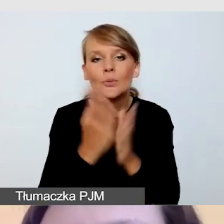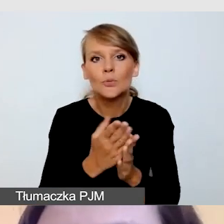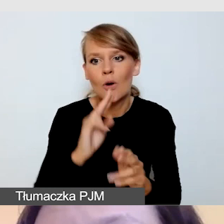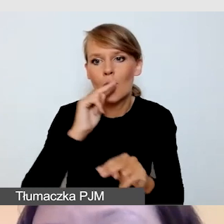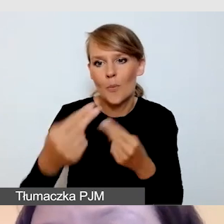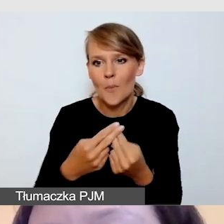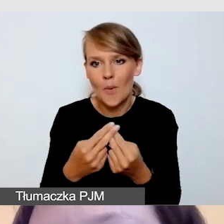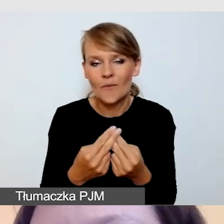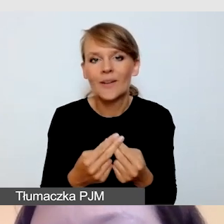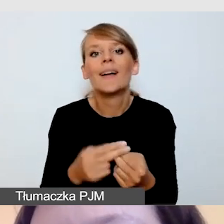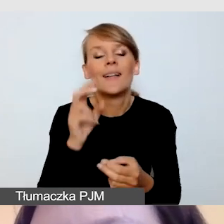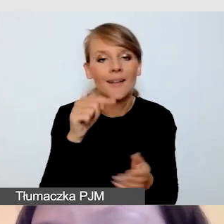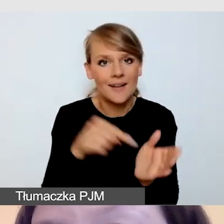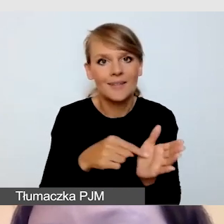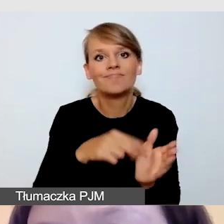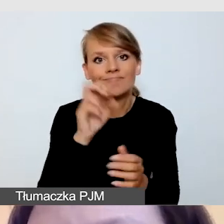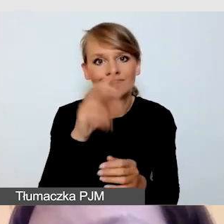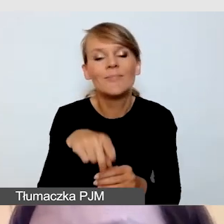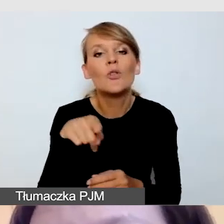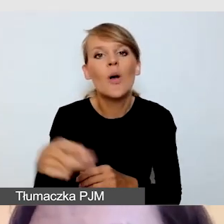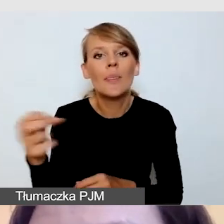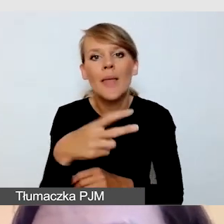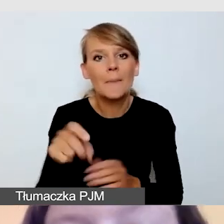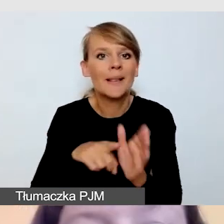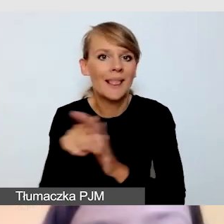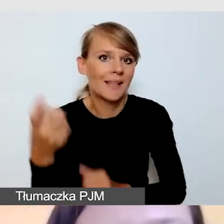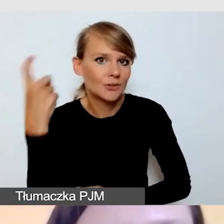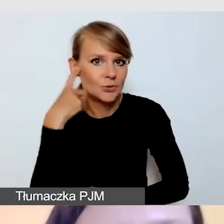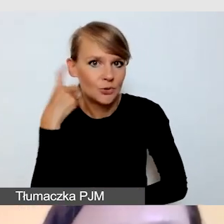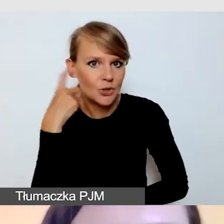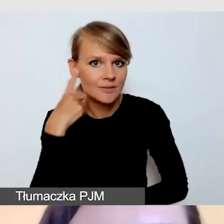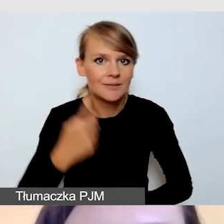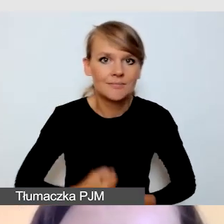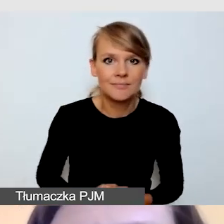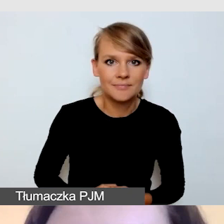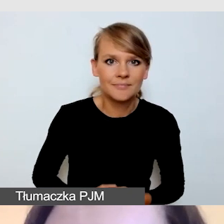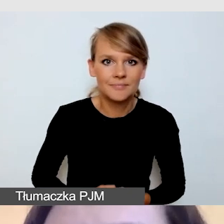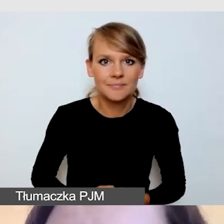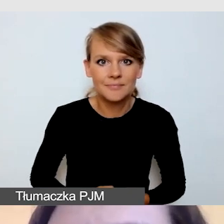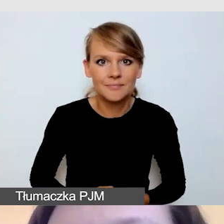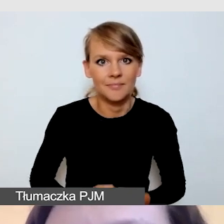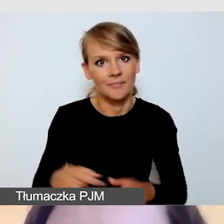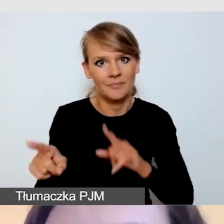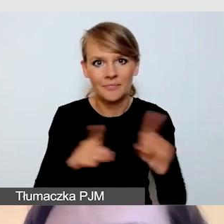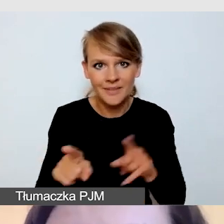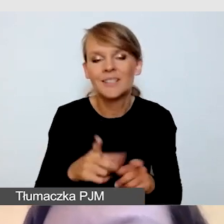Oczywiście napisy dla słyszących, czyli zwykłe napisy w języku polskim,